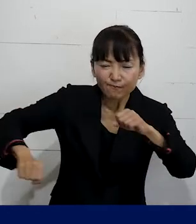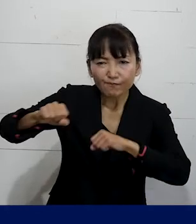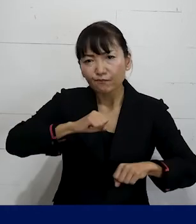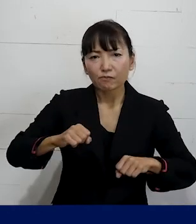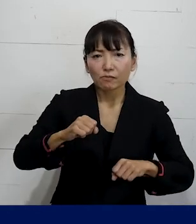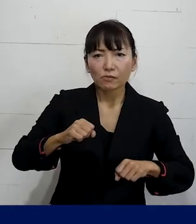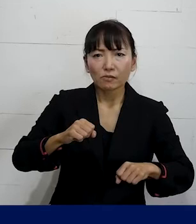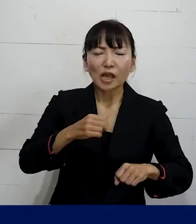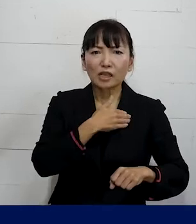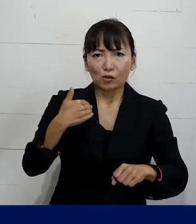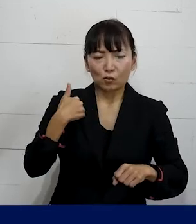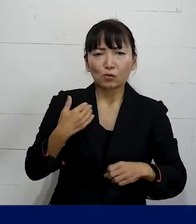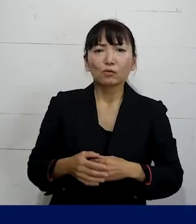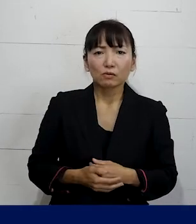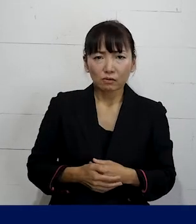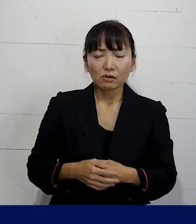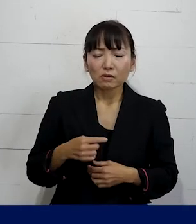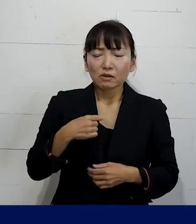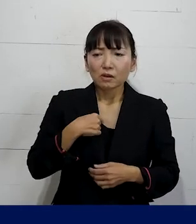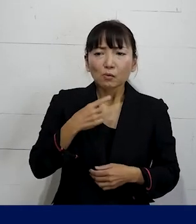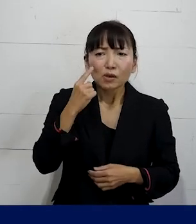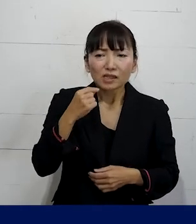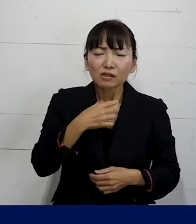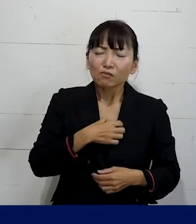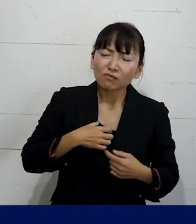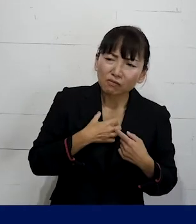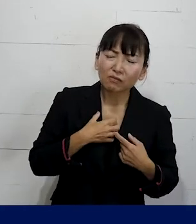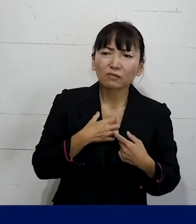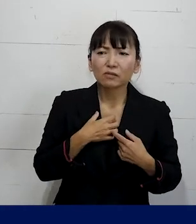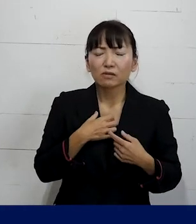ですので自分が職場で辛いのは苦しいのは